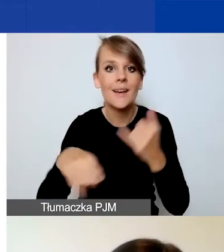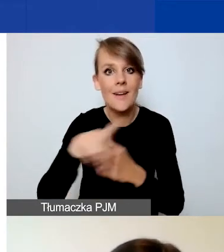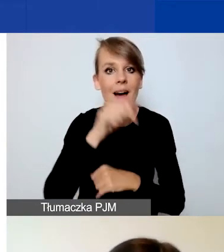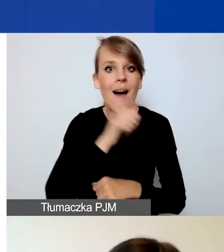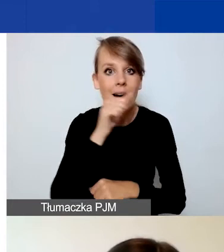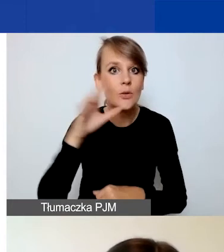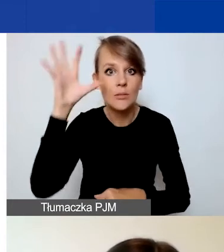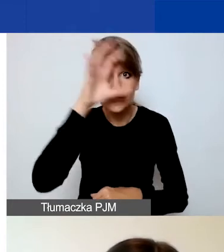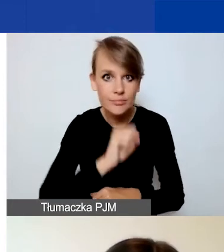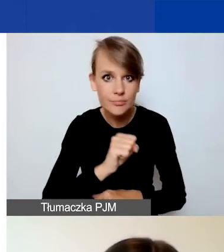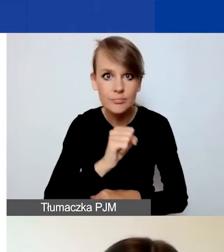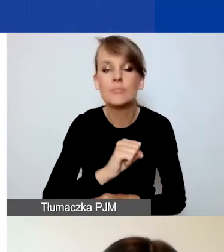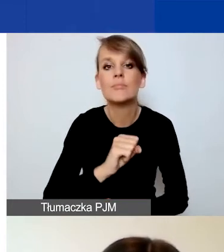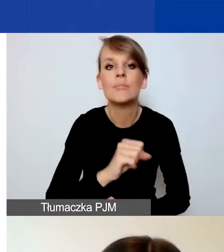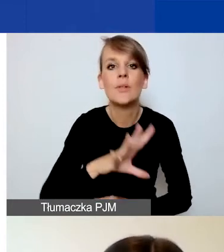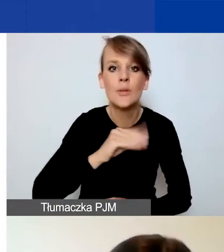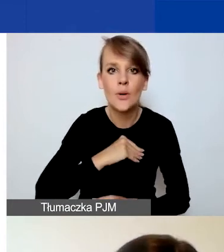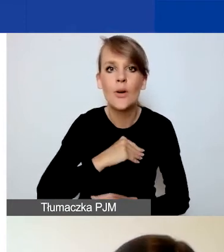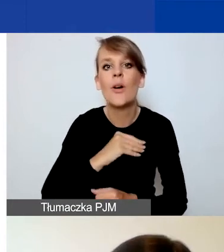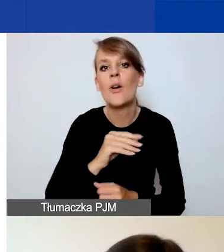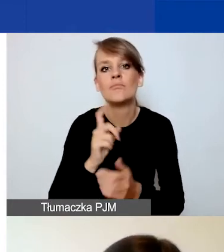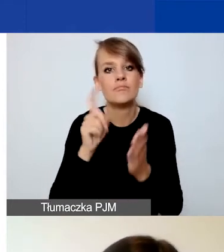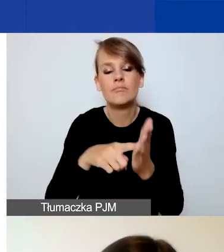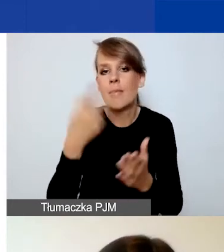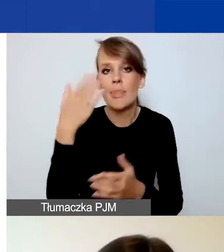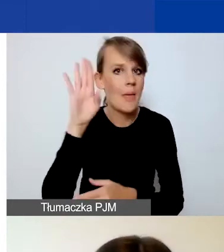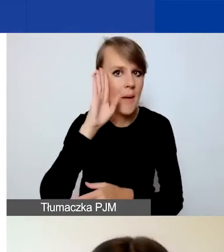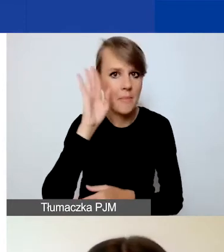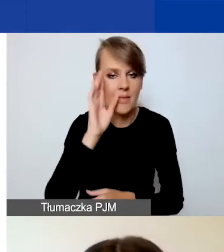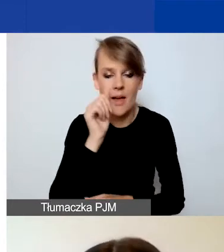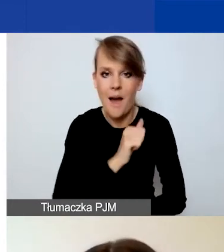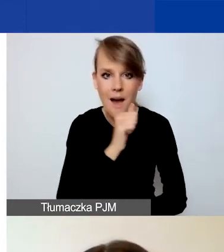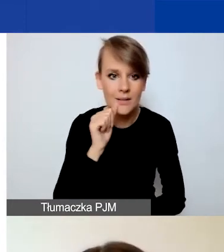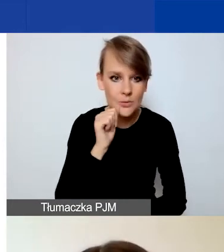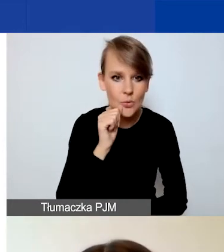możecie kliknąć na przycisk "Nie pamiętam hasła". On znajduje się